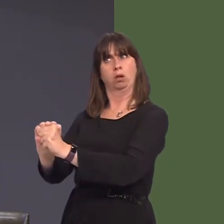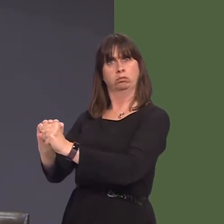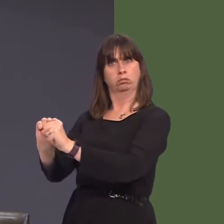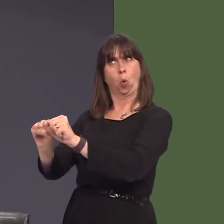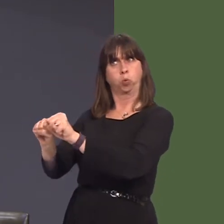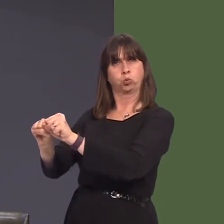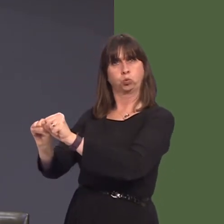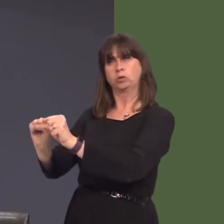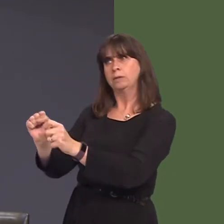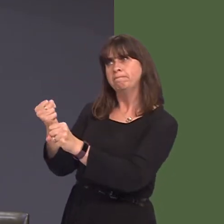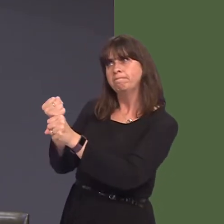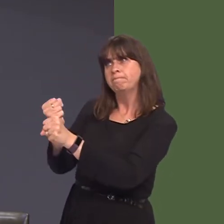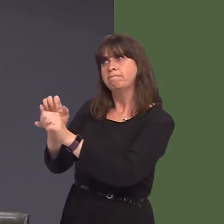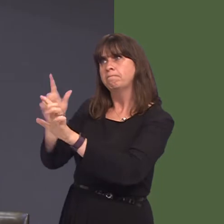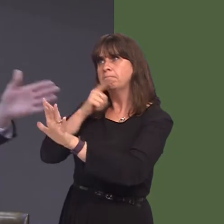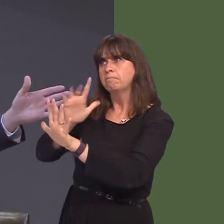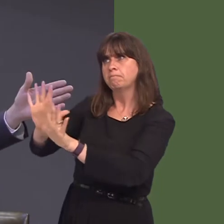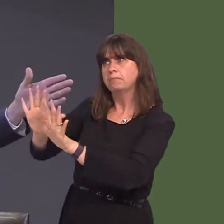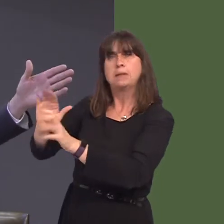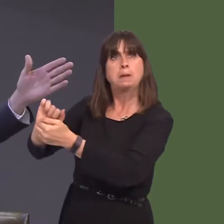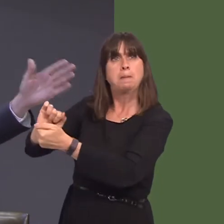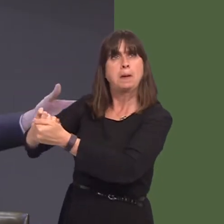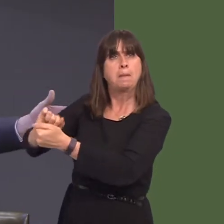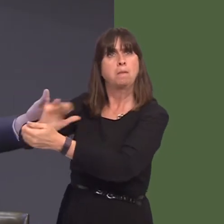yn ne-orllewin Cymru, flynyddoedd yn Ùl, lle roedd y safle'n wag am flynyddoedd mawr,